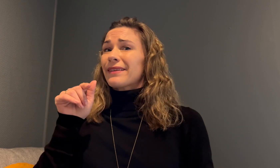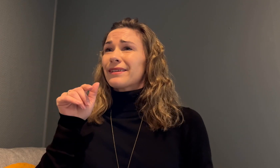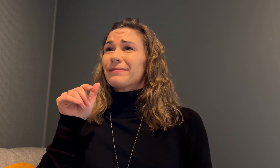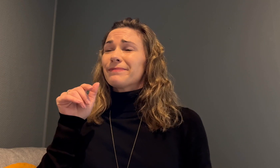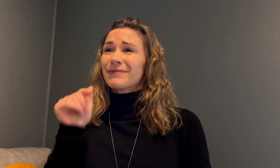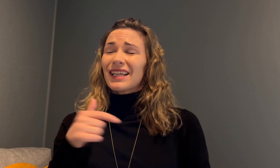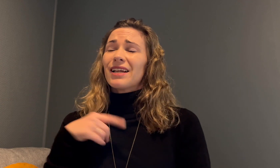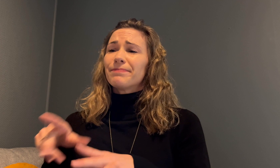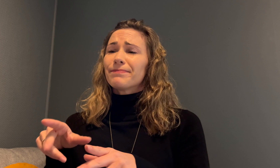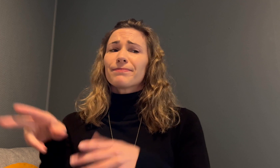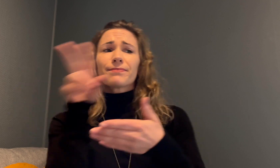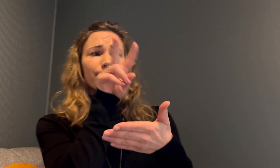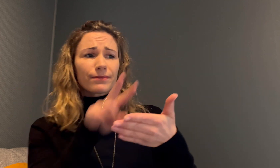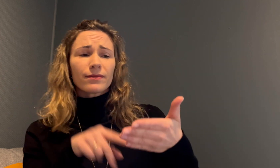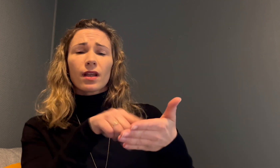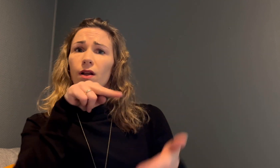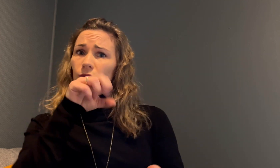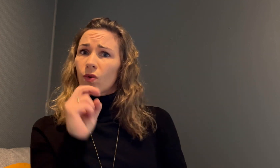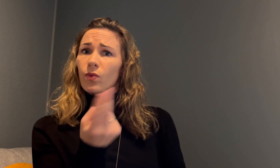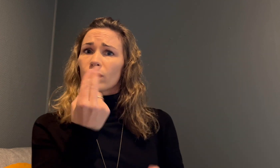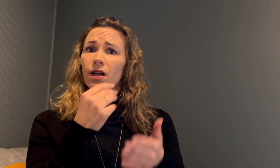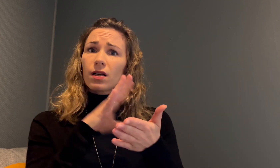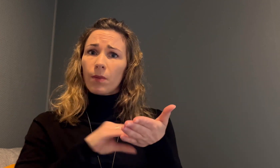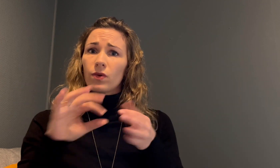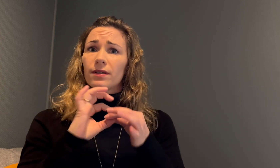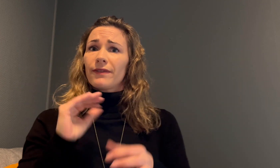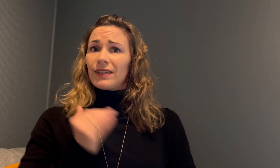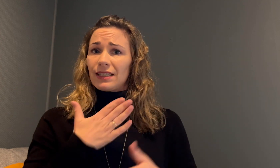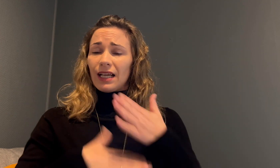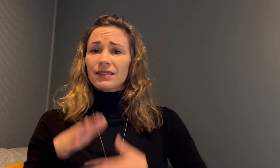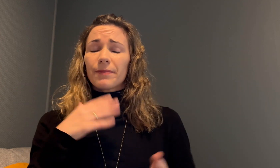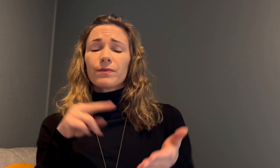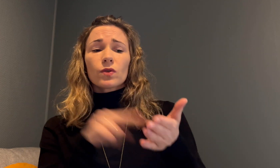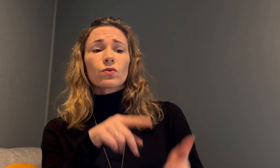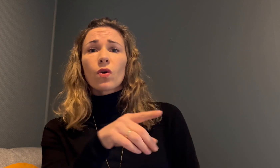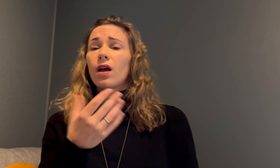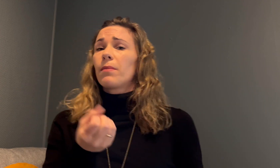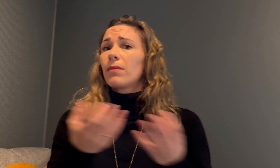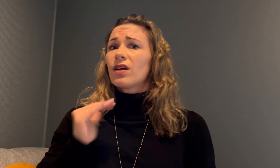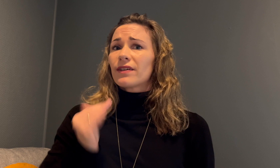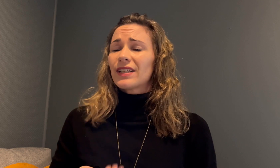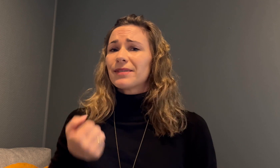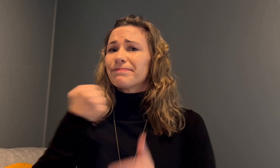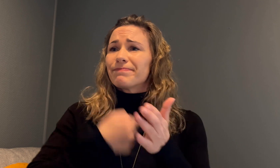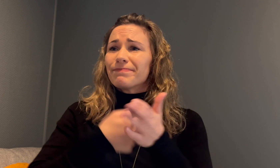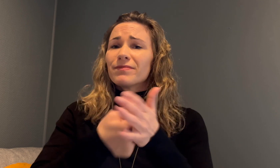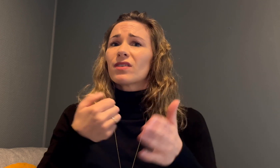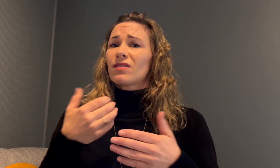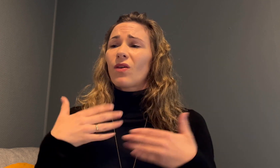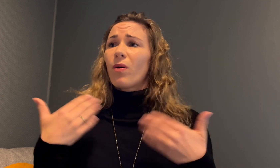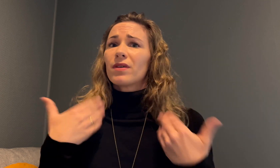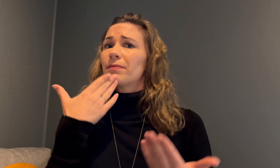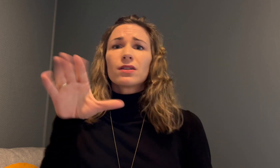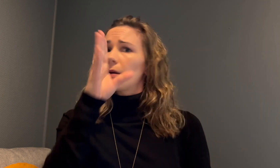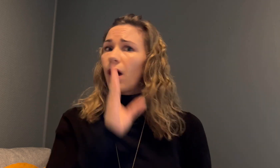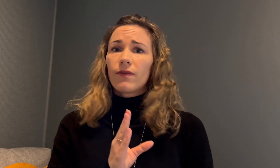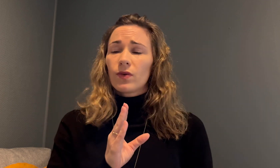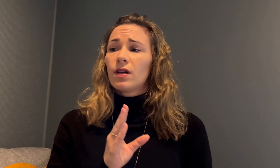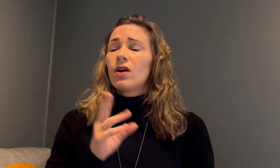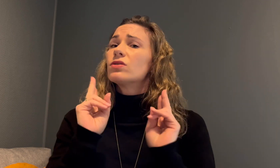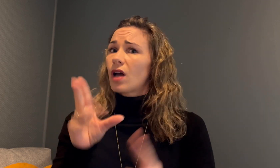Det jeg leste i NOU-rapporten om kvinnehelse, er at mange kvinner må kjempe fordi de ikke blir tatt på alvor.